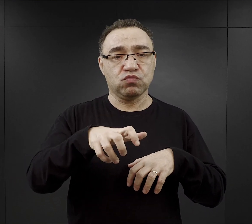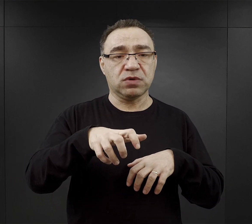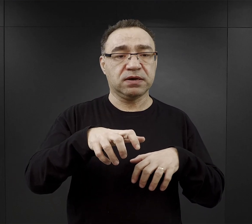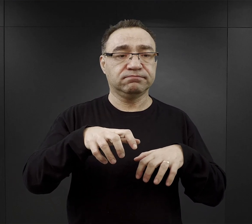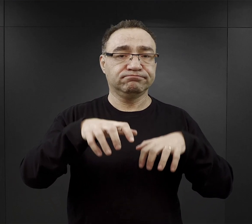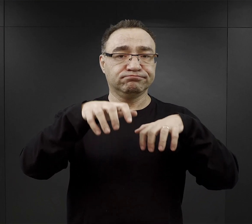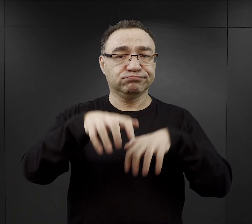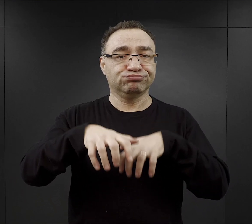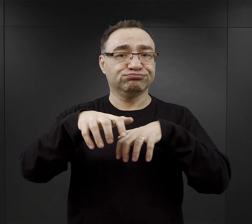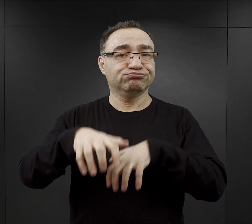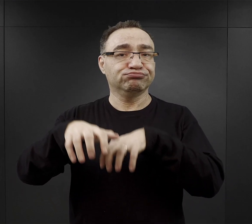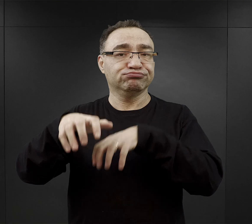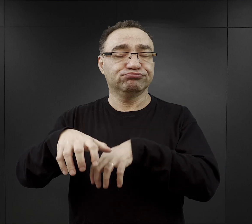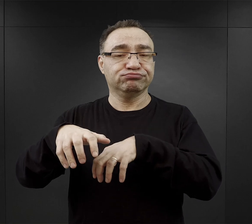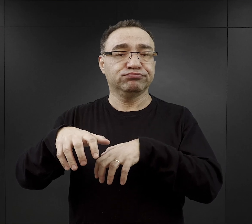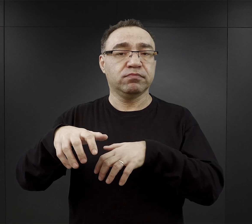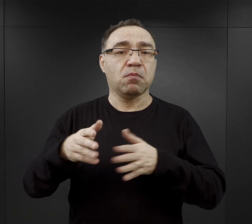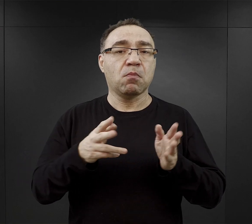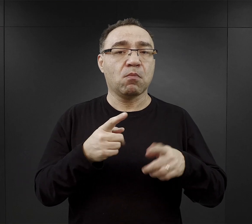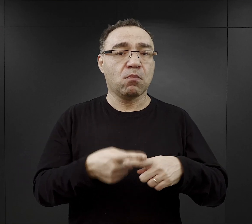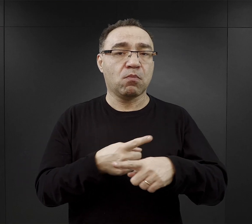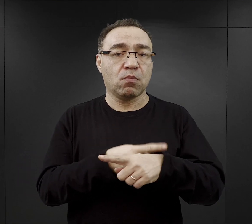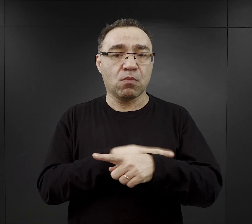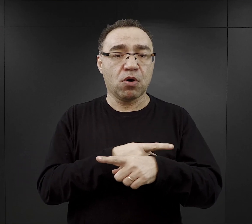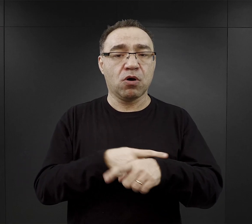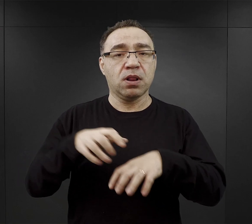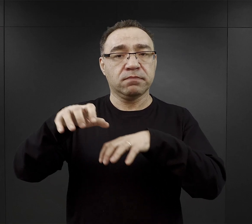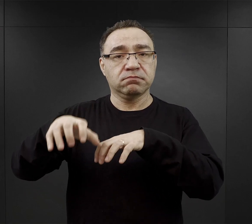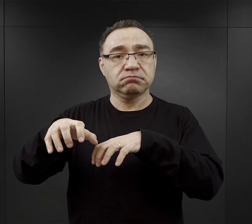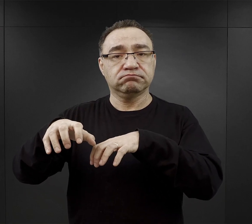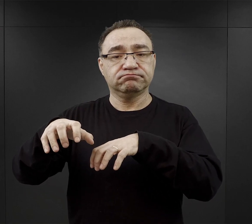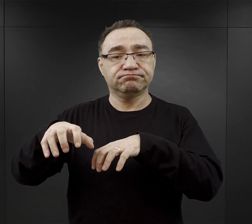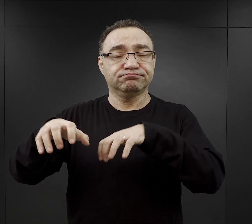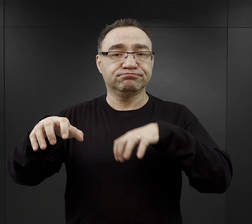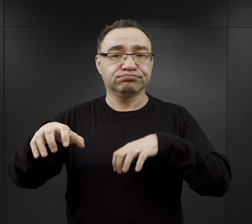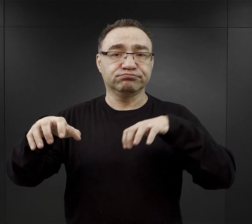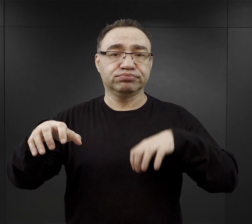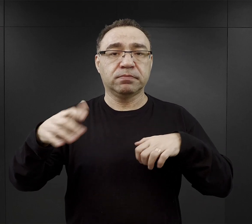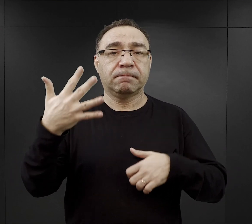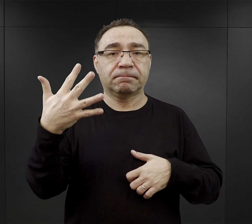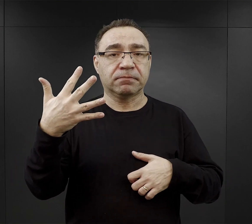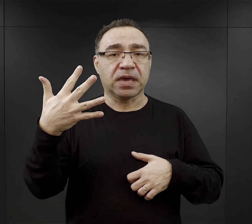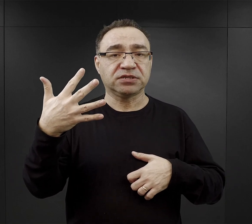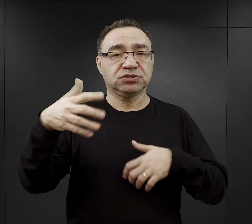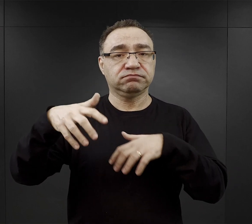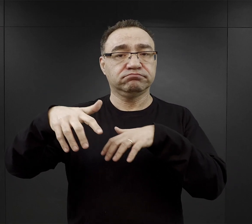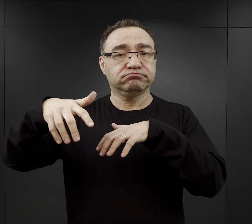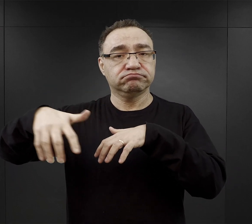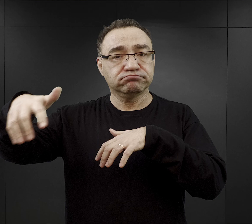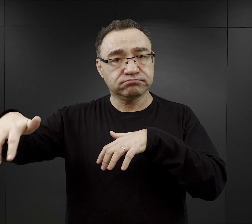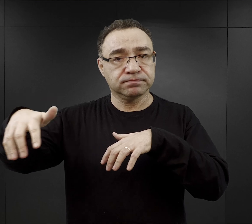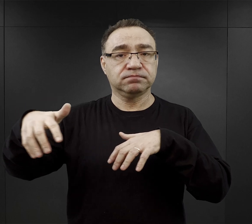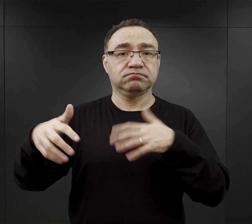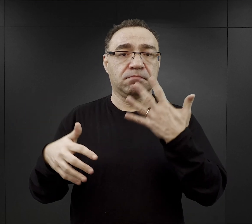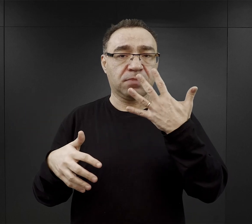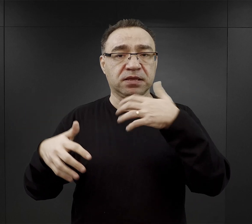i więźniowie w odpowiedniej kolejności ustawiali się i piątkami wychodzili z obozu.